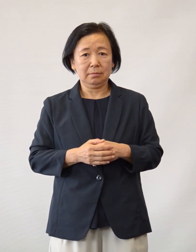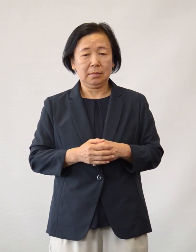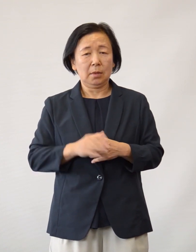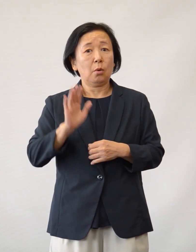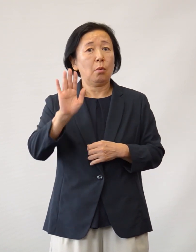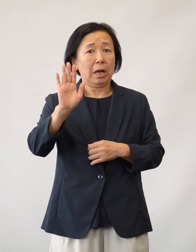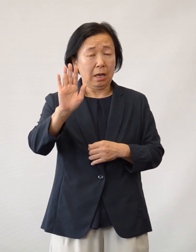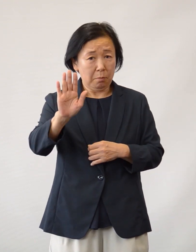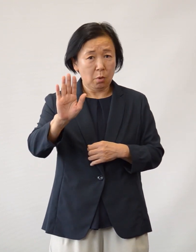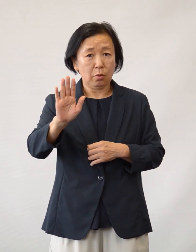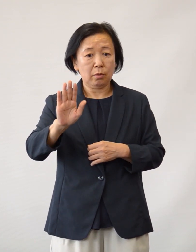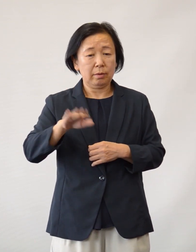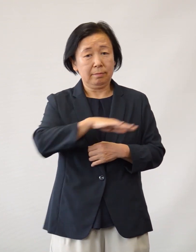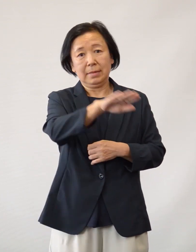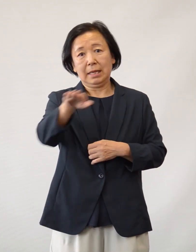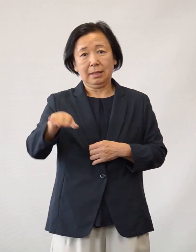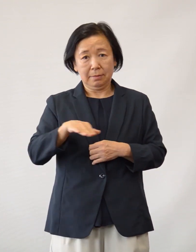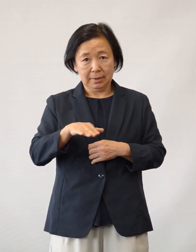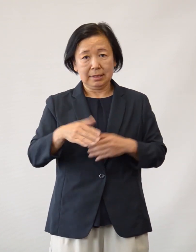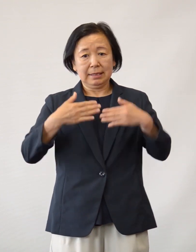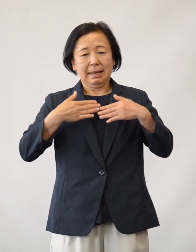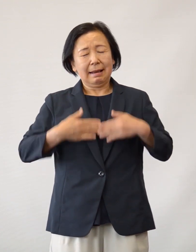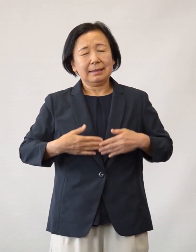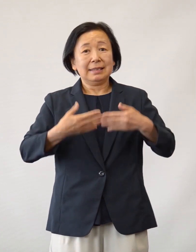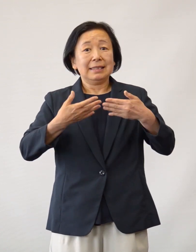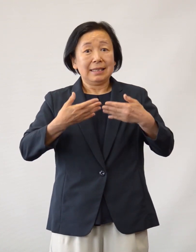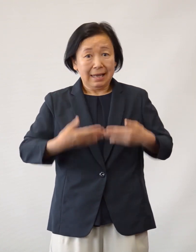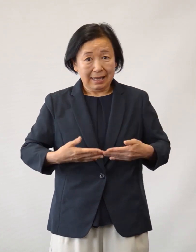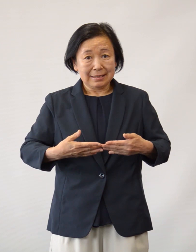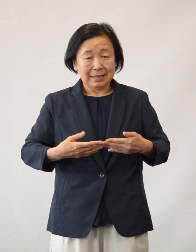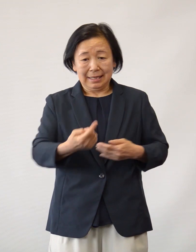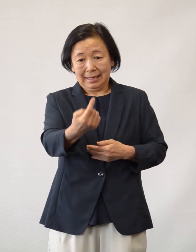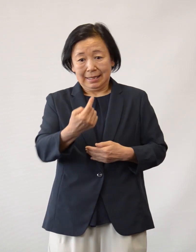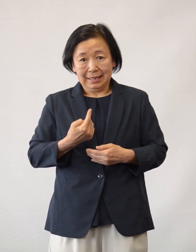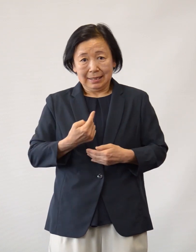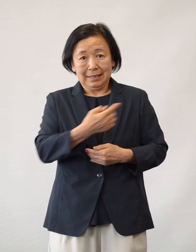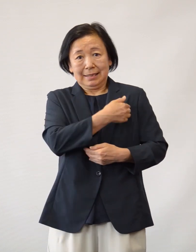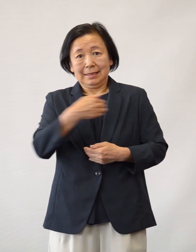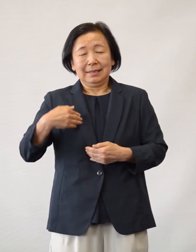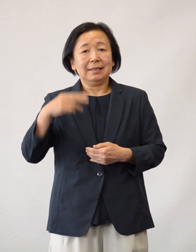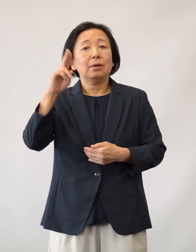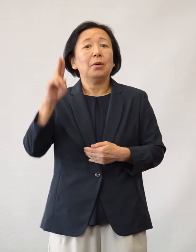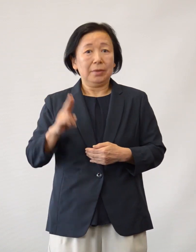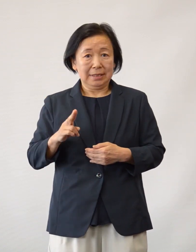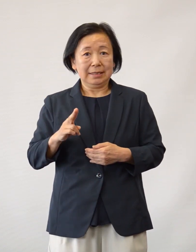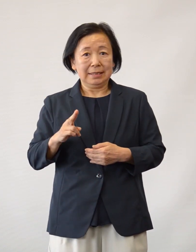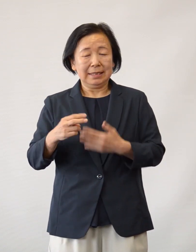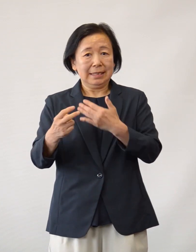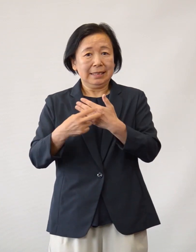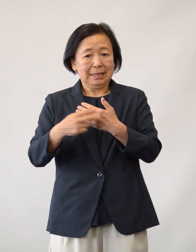当院は今後も皆さまに安心・安全に 利用していただけるよう 診療体制を整え